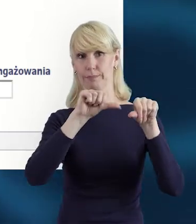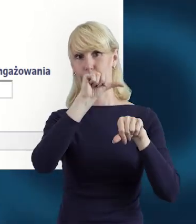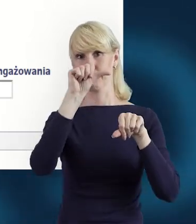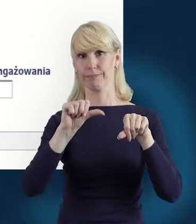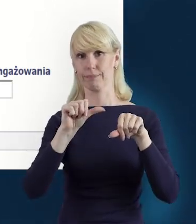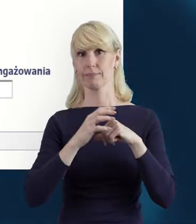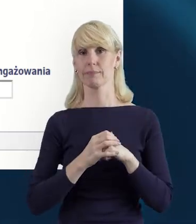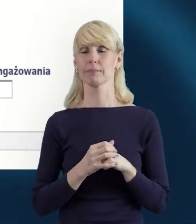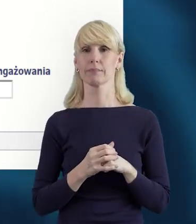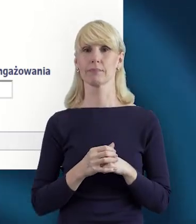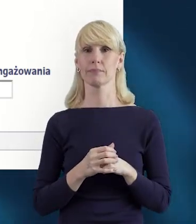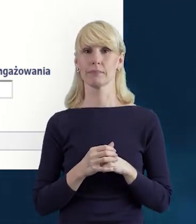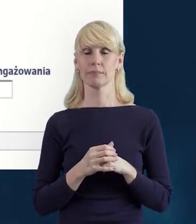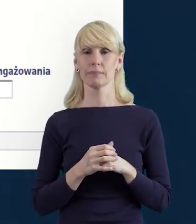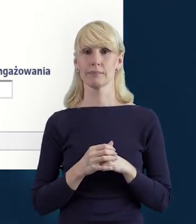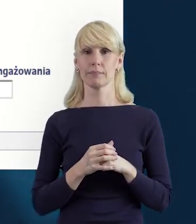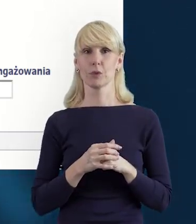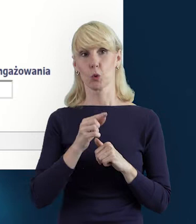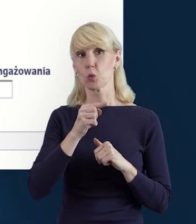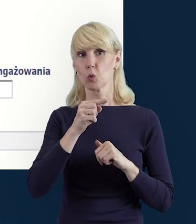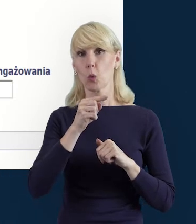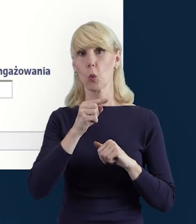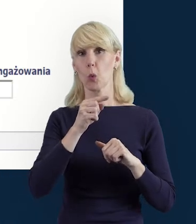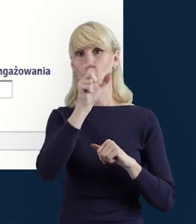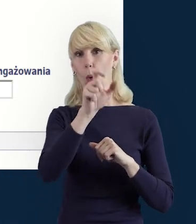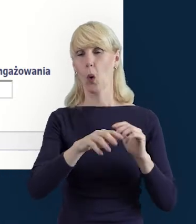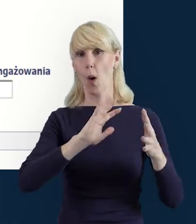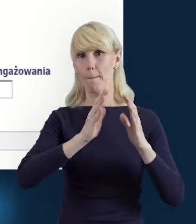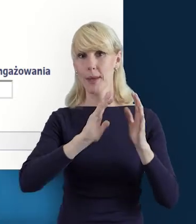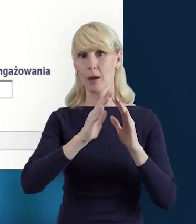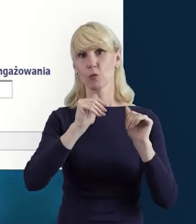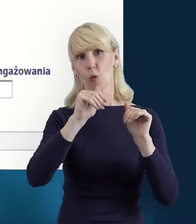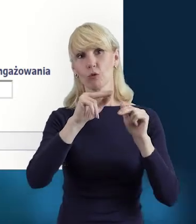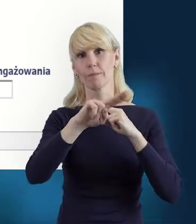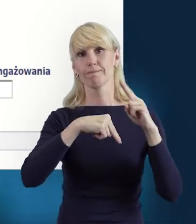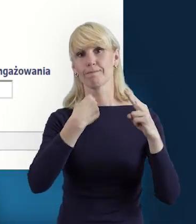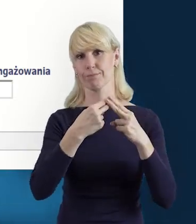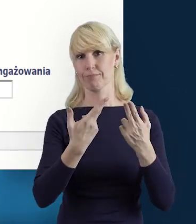i opiekun projektu będzie mógł się odnieść do naszego pytania.